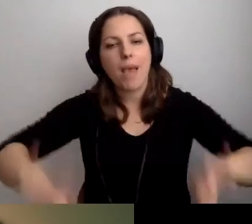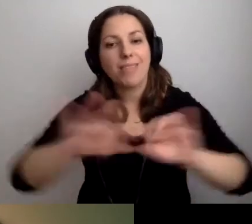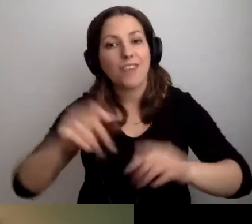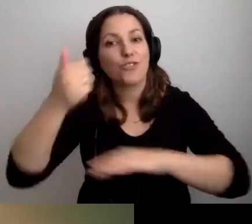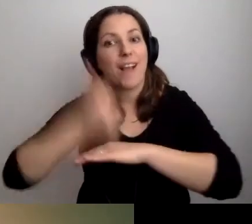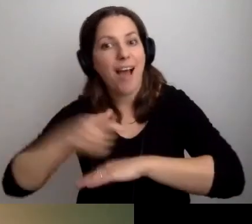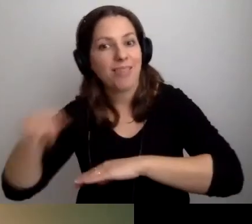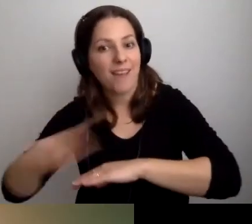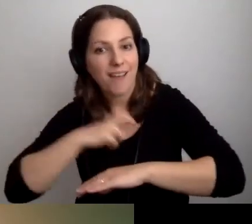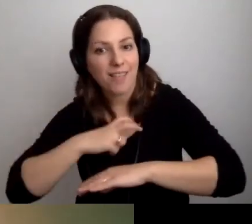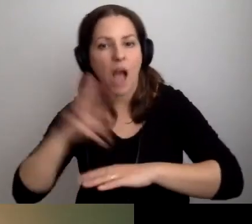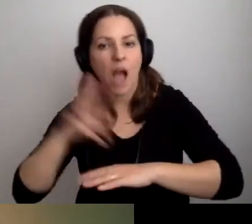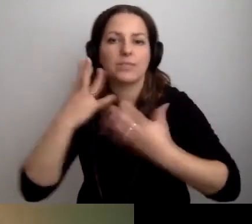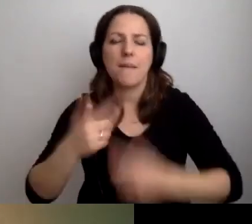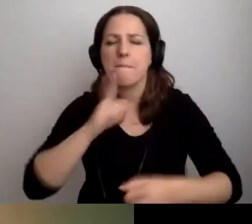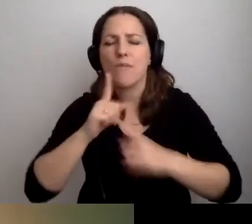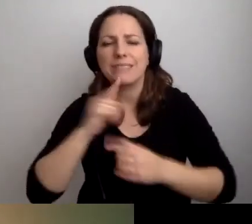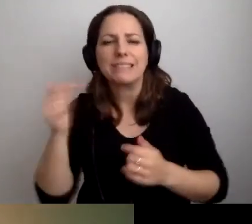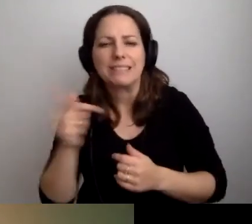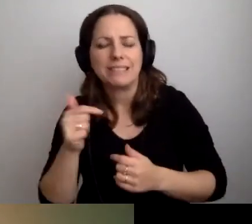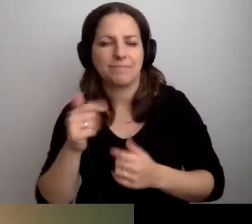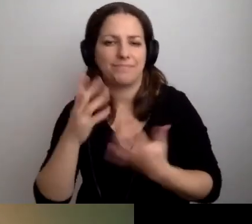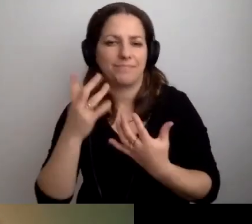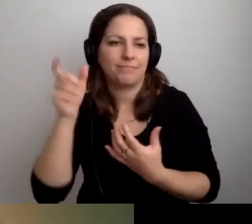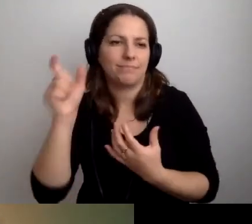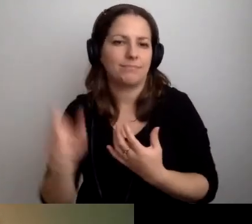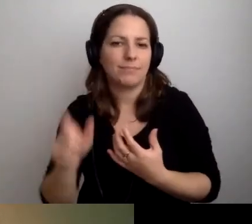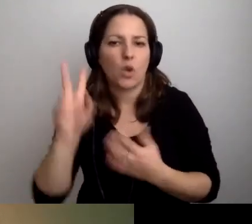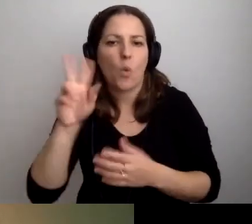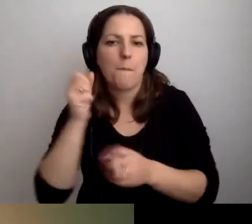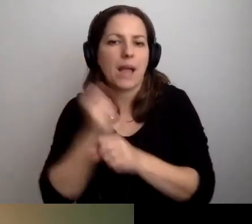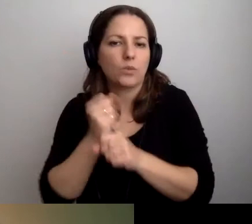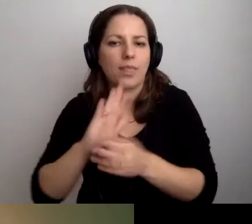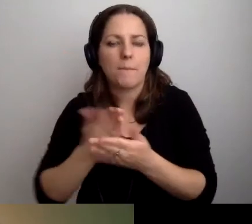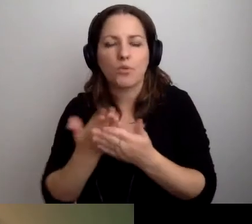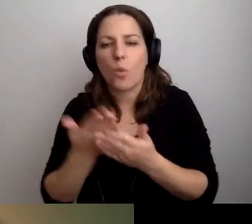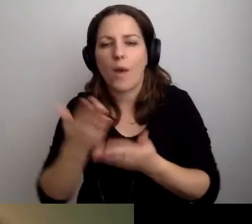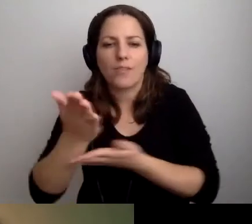a ktoś chce porozmawiać z pracownikiem działu informatycznego